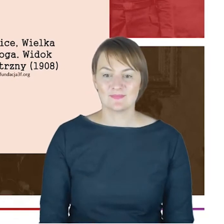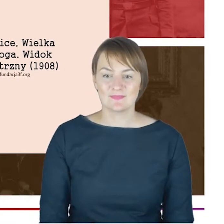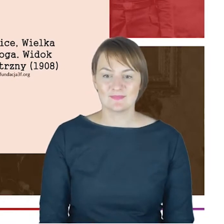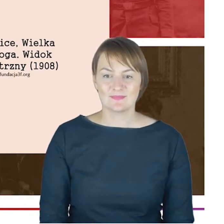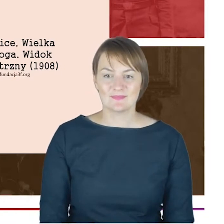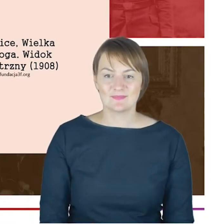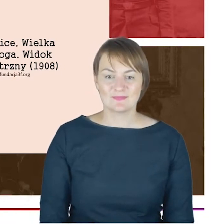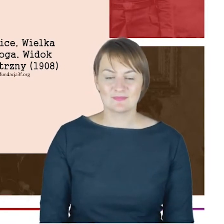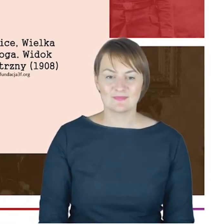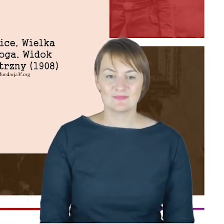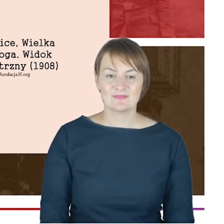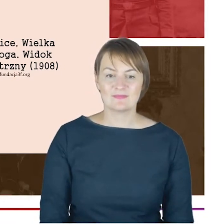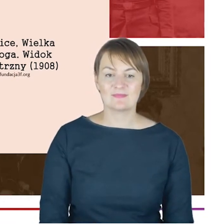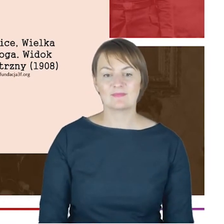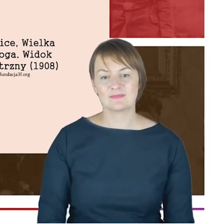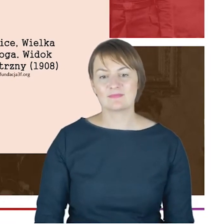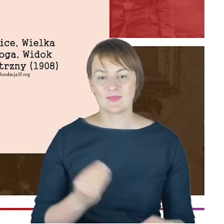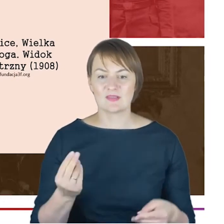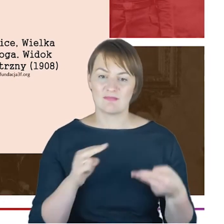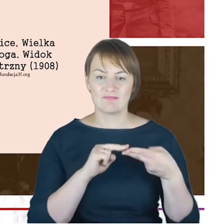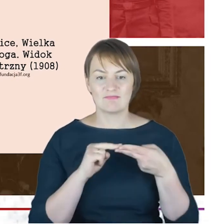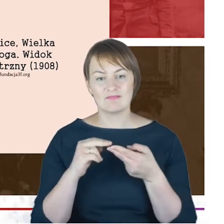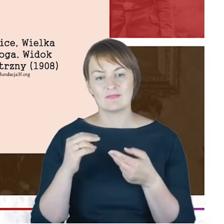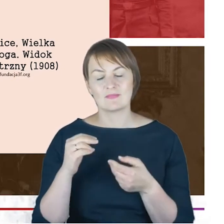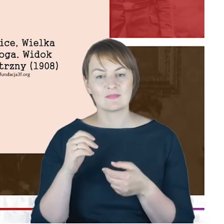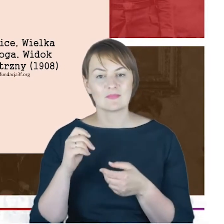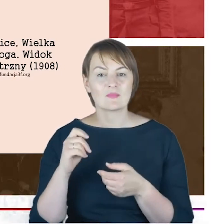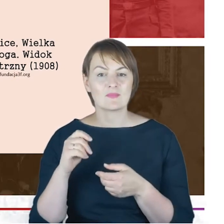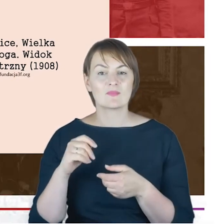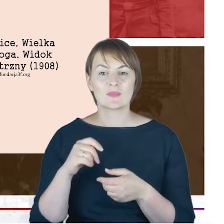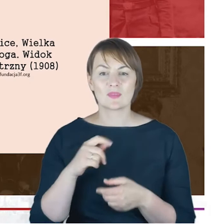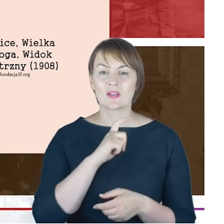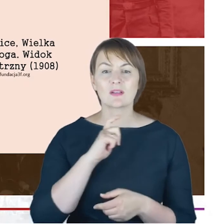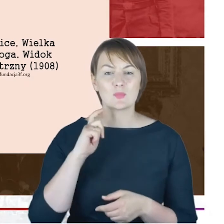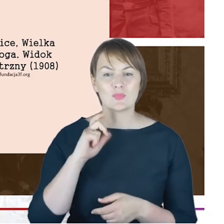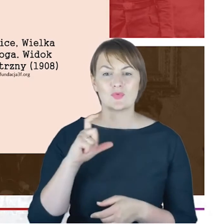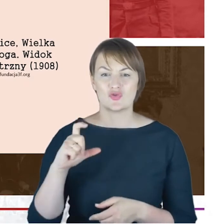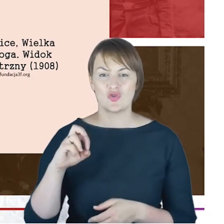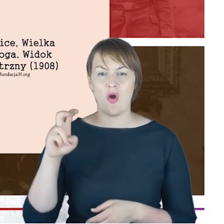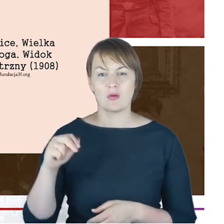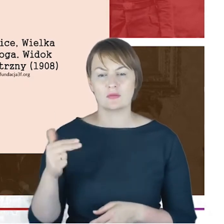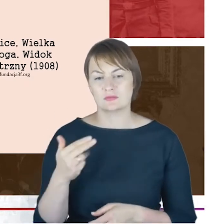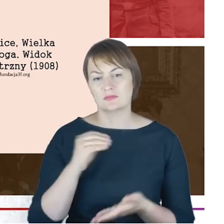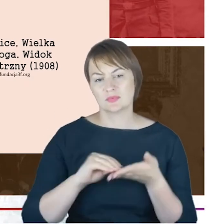(tekst niezrozumiały) Rabin Cohn pięknie napisał: wspaniała przepiękna pod względem architektonicznym